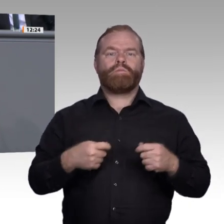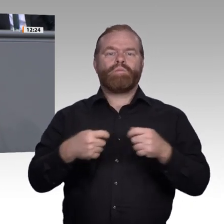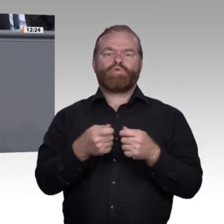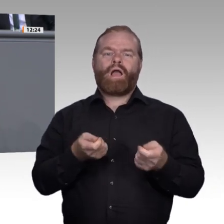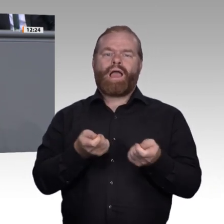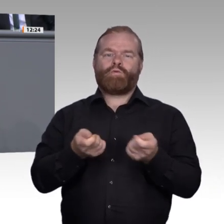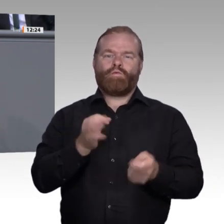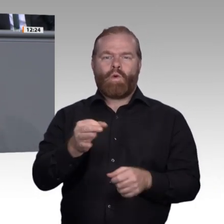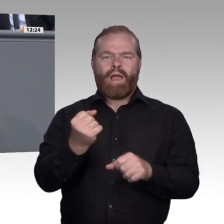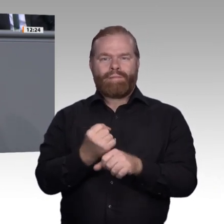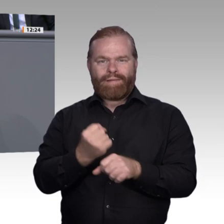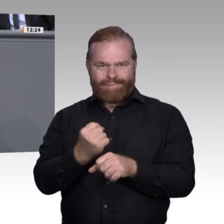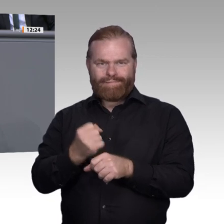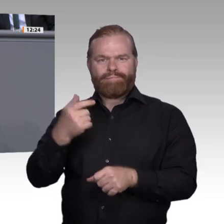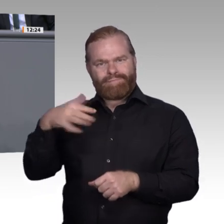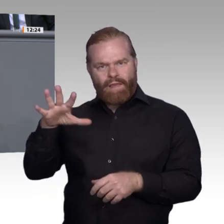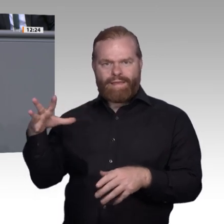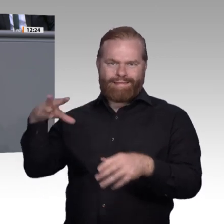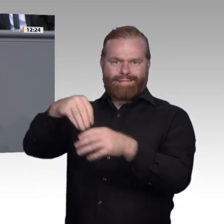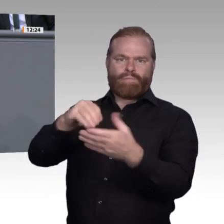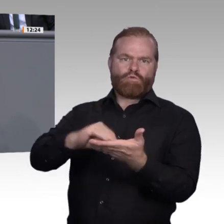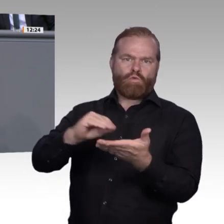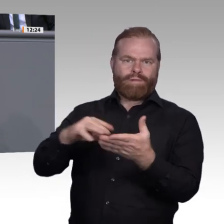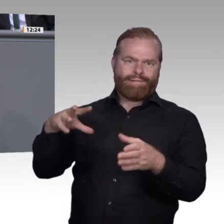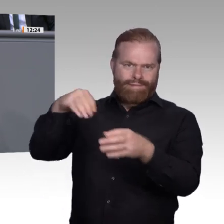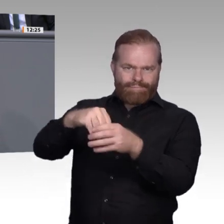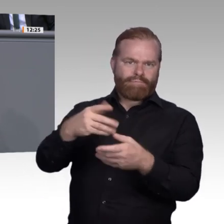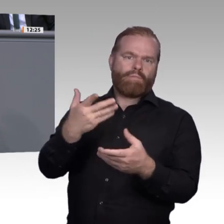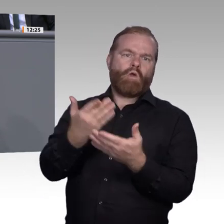sich Eltern zukünftig vielleicht nicht mehr, wenn ihr Kind einen Betrieb kennenlernen